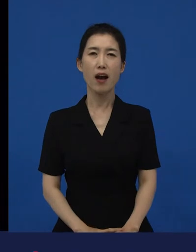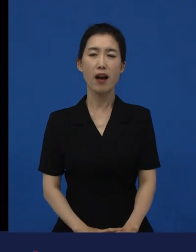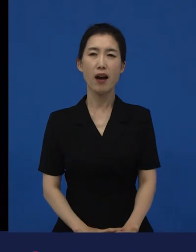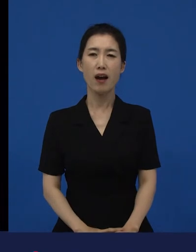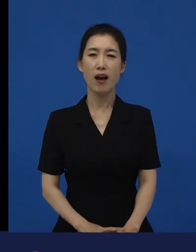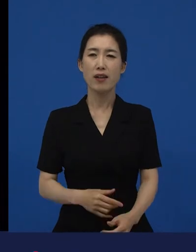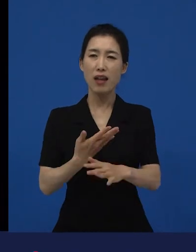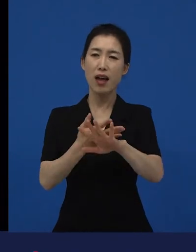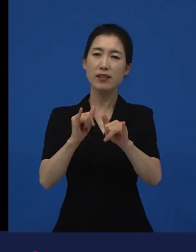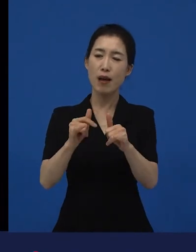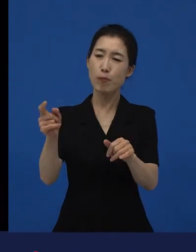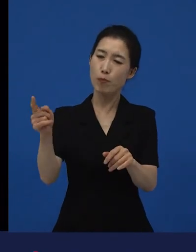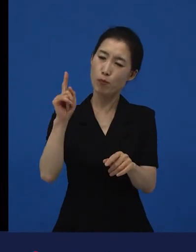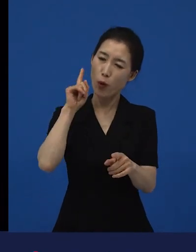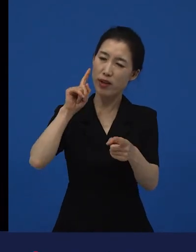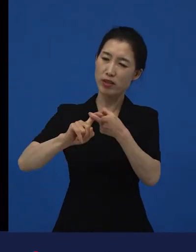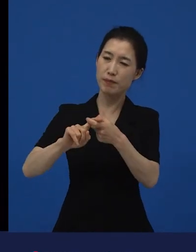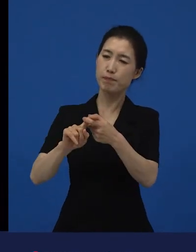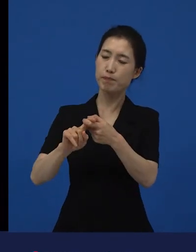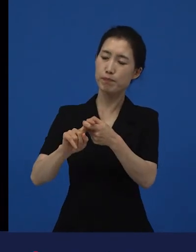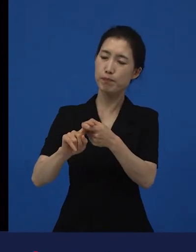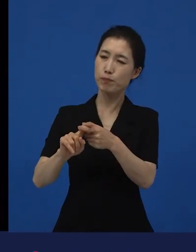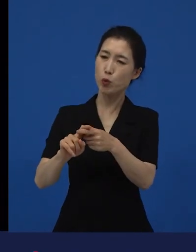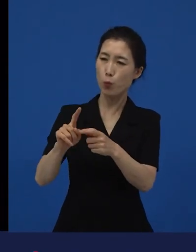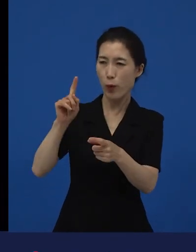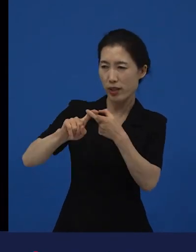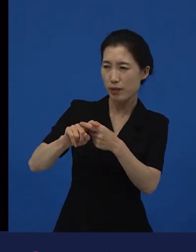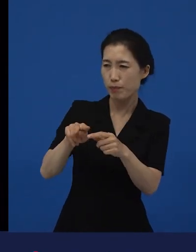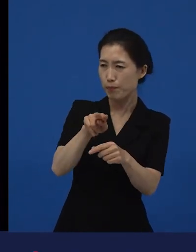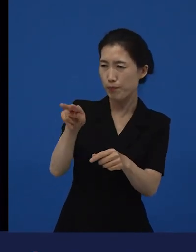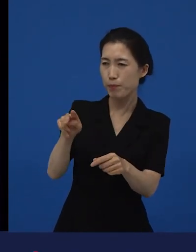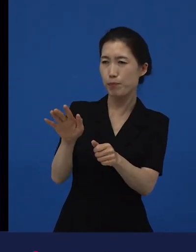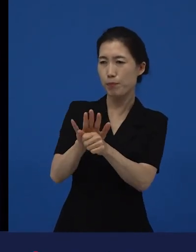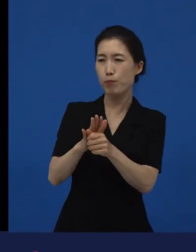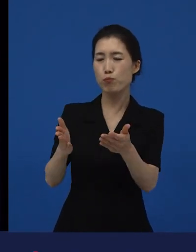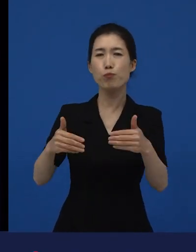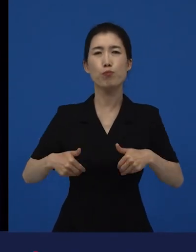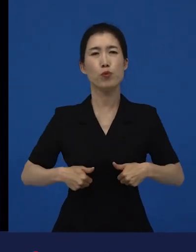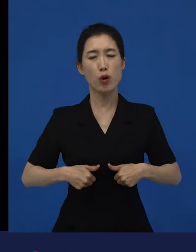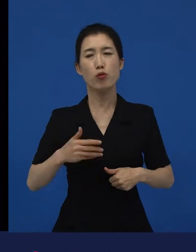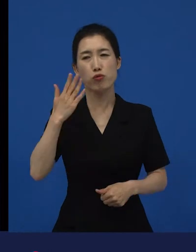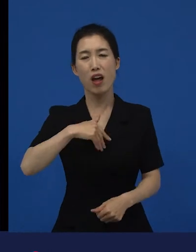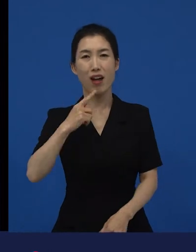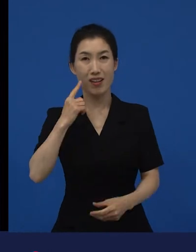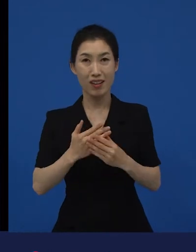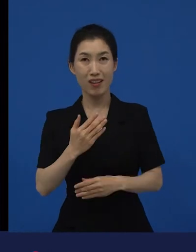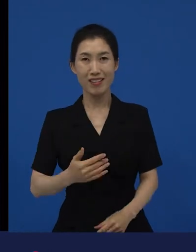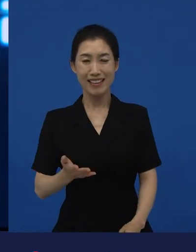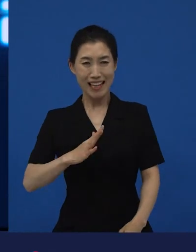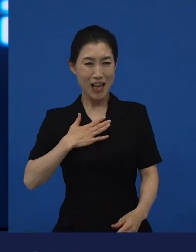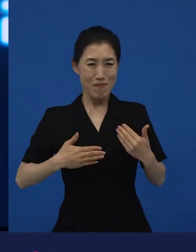나 살기도 바빠 죽겠는데 라고 생각했는데. 거기서도 보면 어려운 사람이 어려운 사람을 돕거든요.